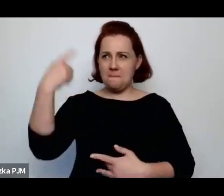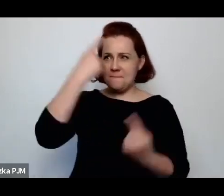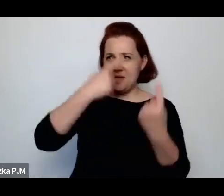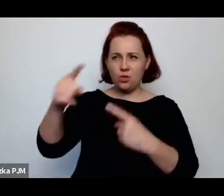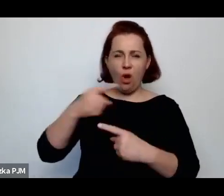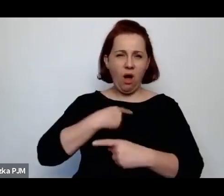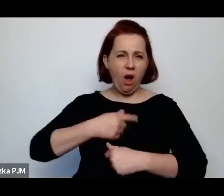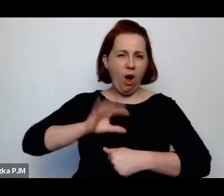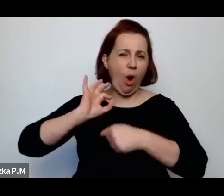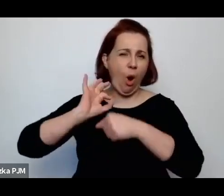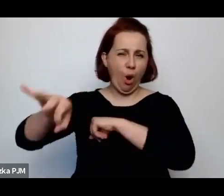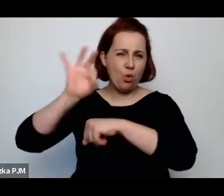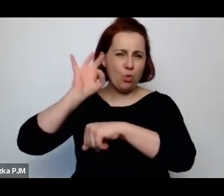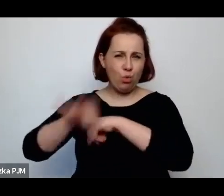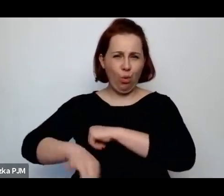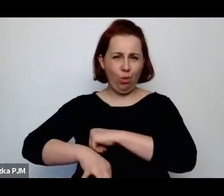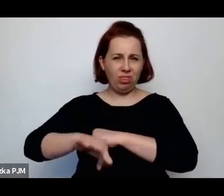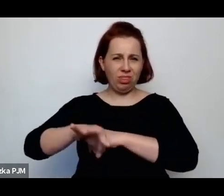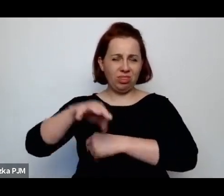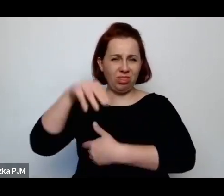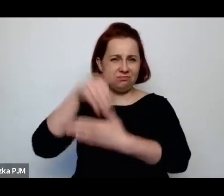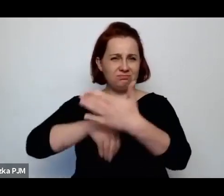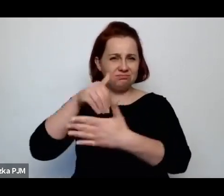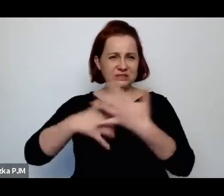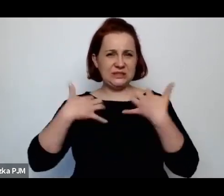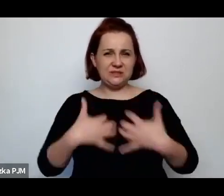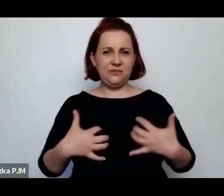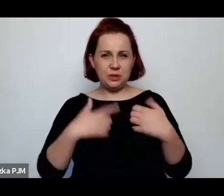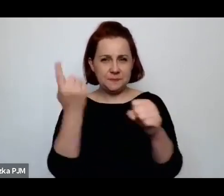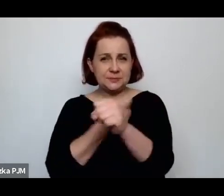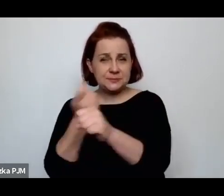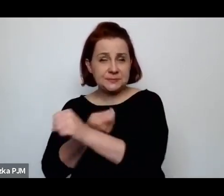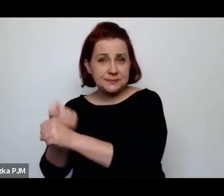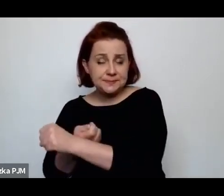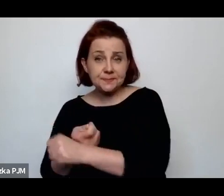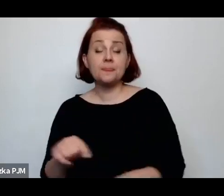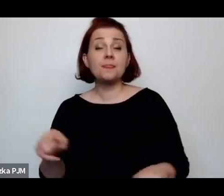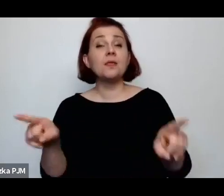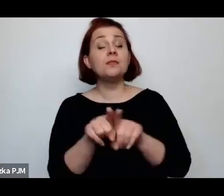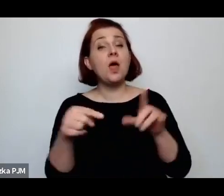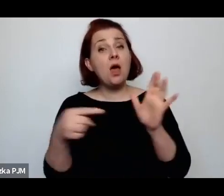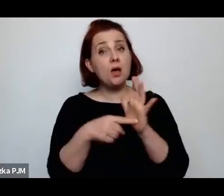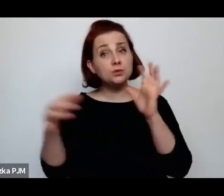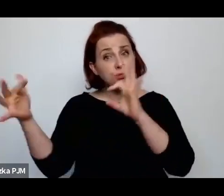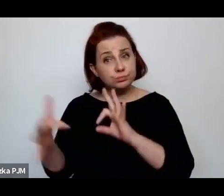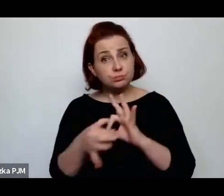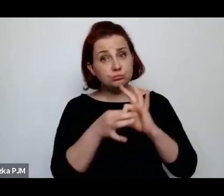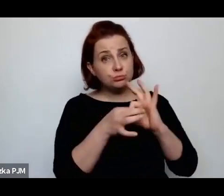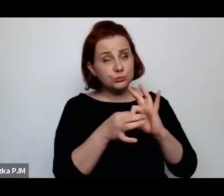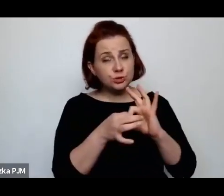Nawiązuje – trudno powiedzieć, czy w sposób świadomy